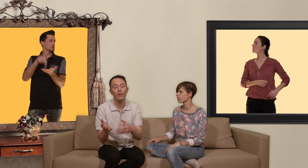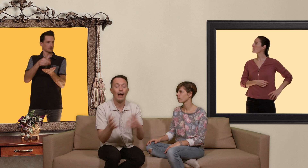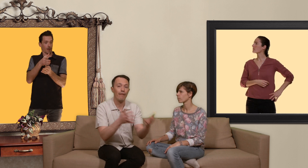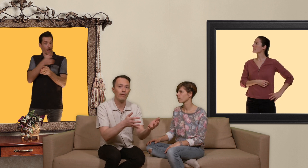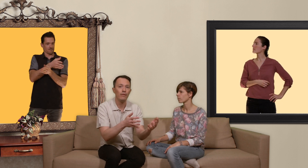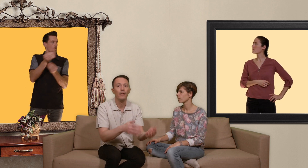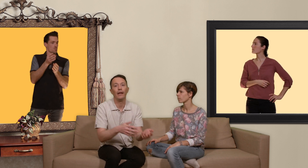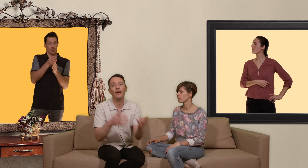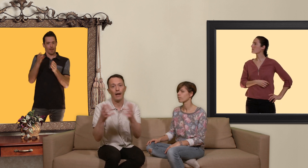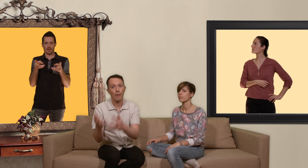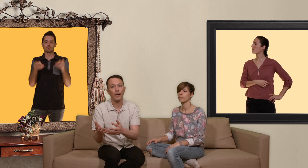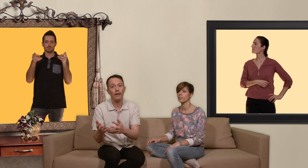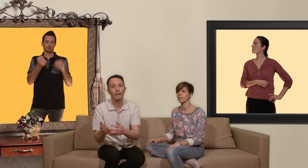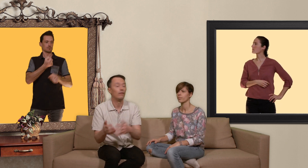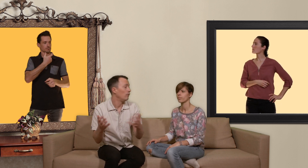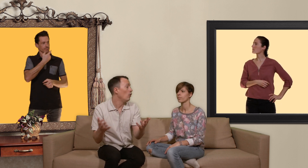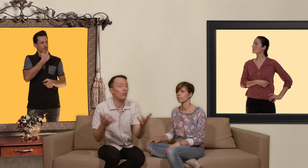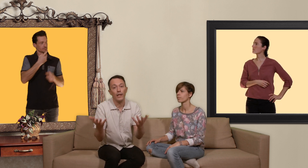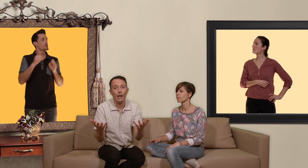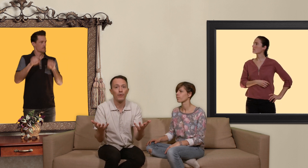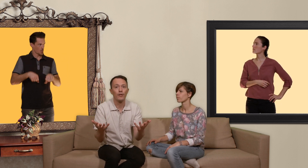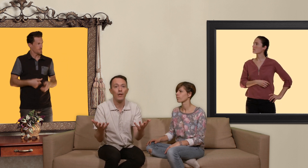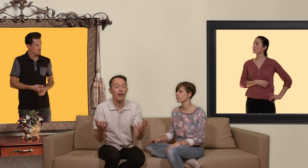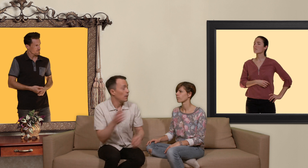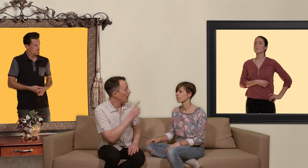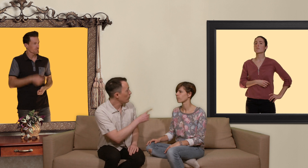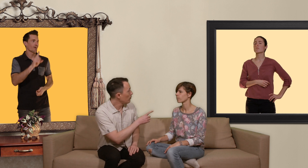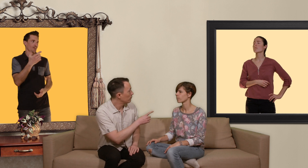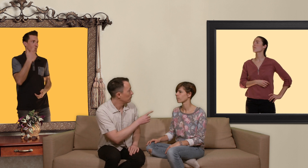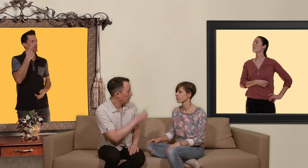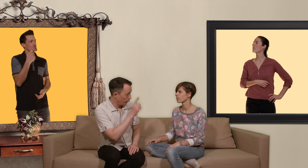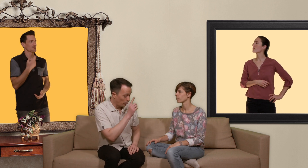avant et après le ou les rapports sexuels mais attention il ne faut pas